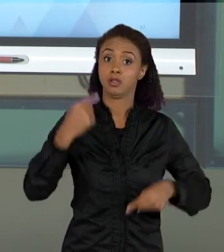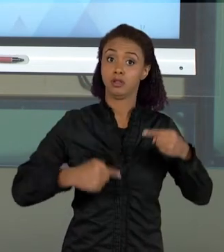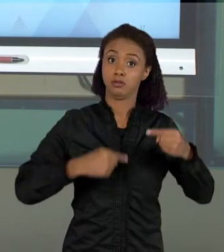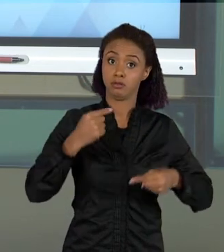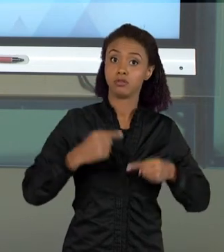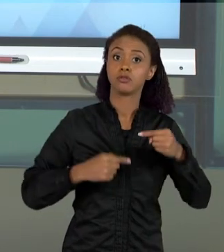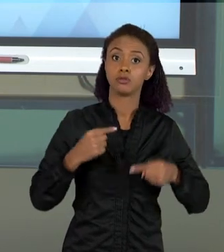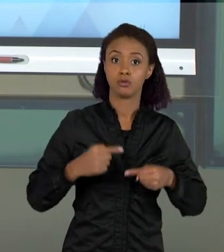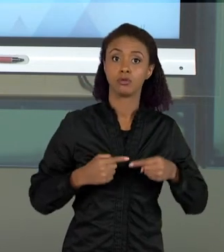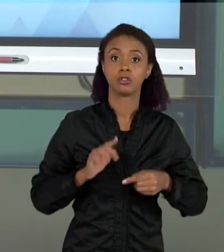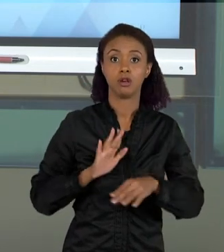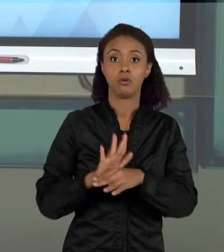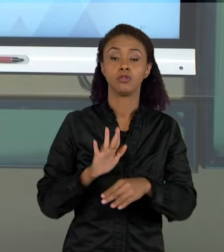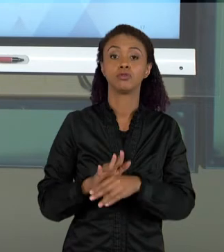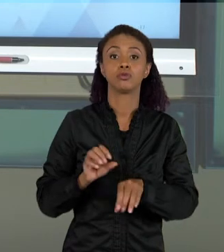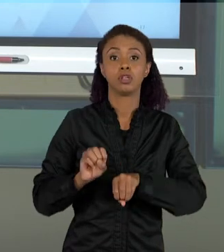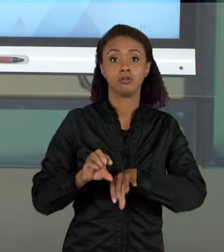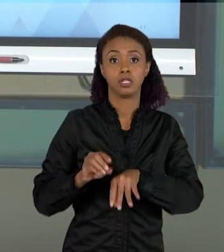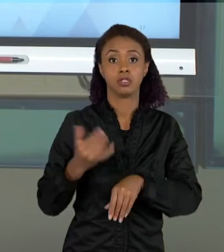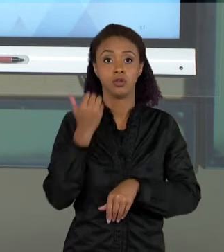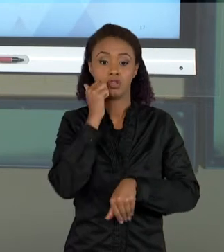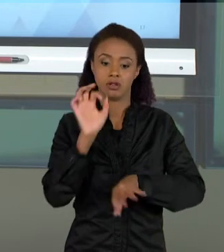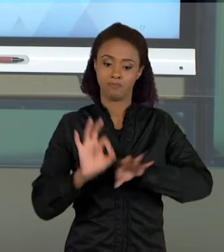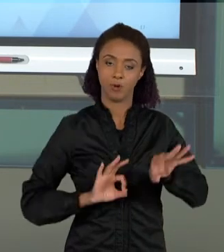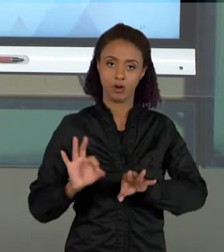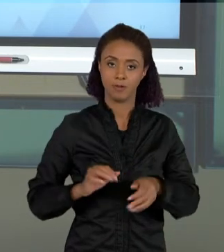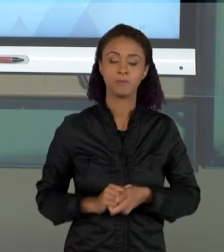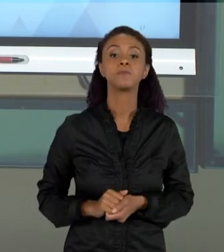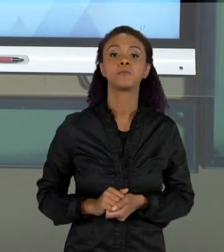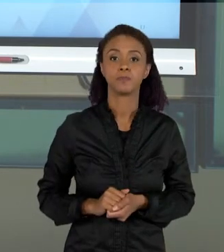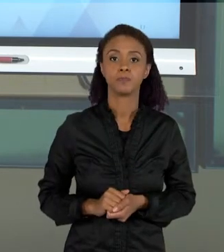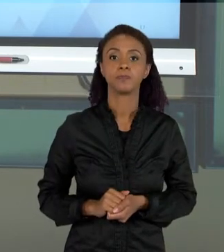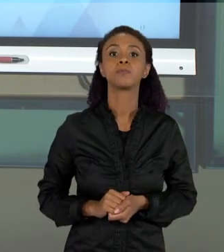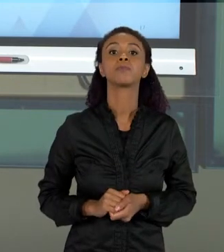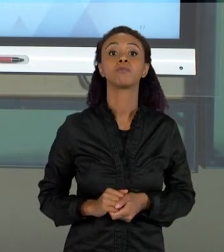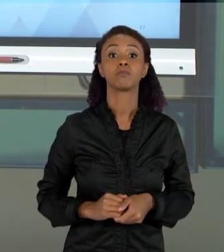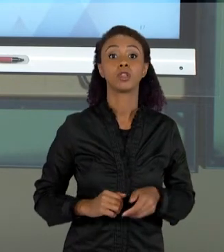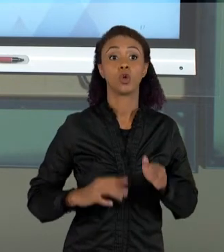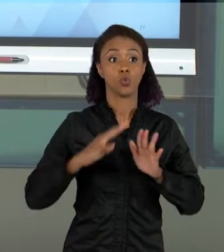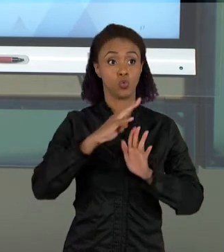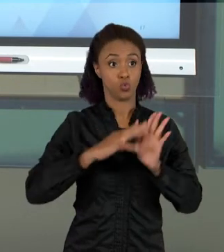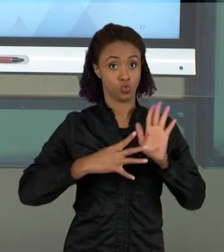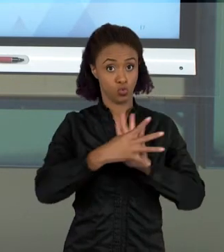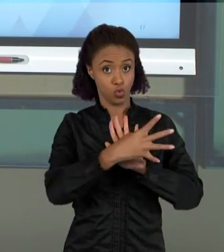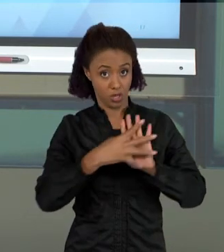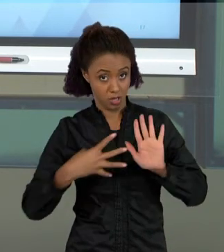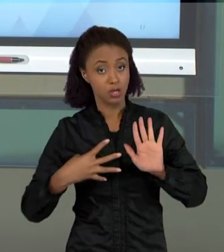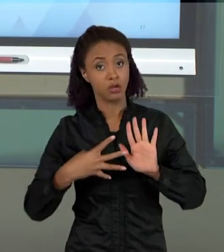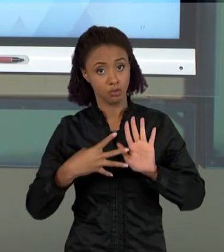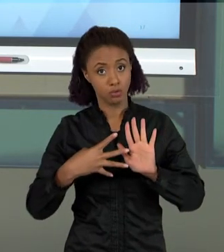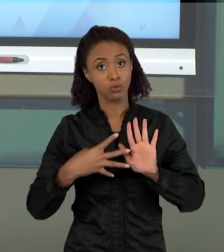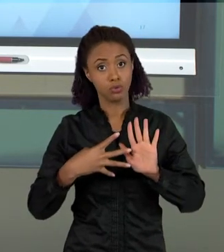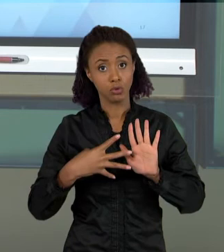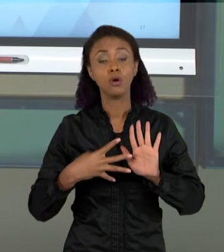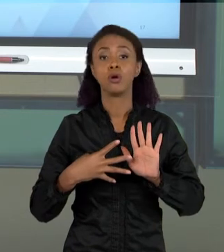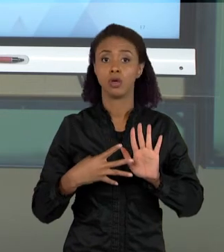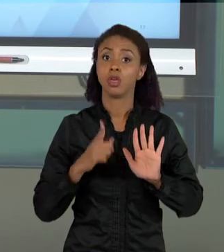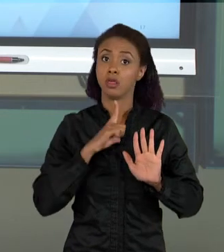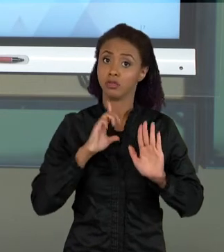ENSINO DE CIÊNCIAS: OS DOCUMENTOS CURRICULARES, NÓS VAMOS TER UM FOCO MUITO GRANDE NA DISCUSSÃO DA BASE